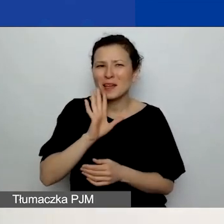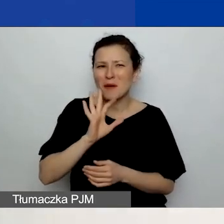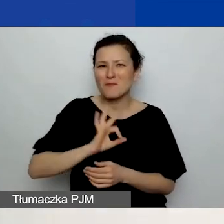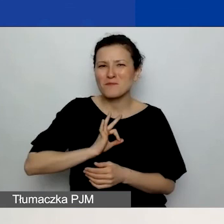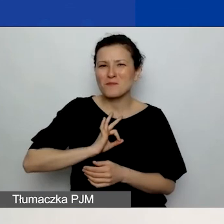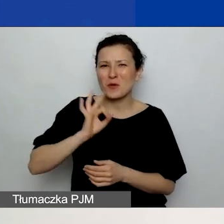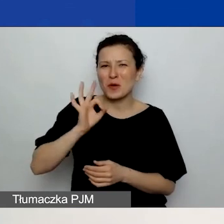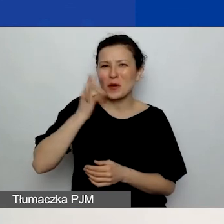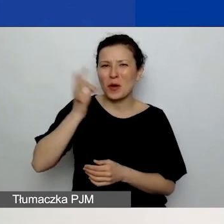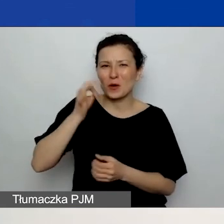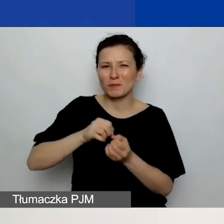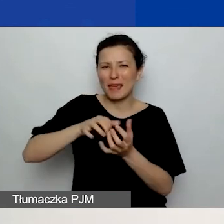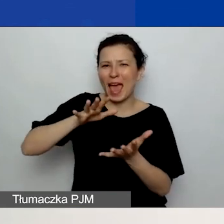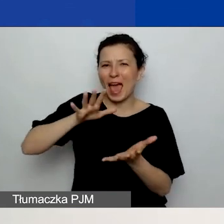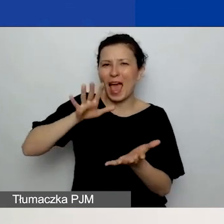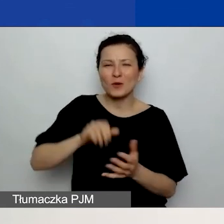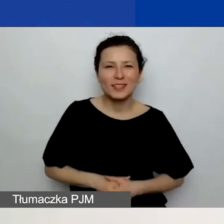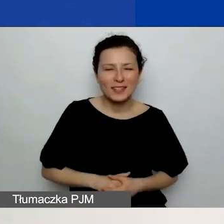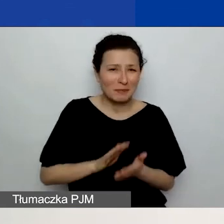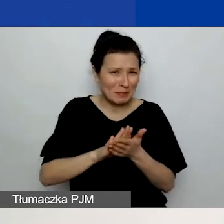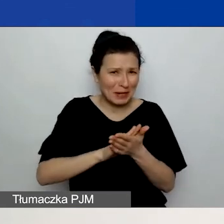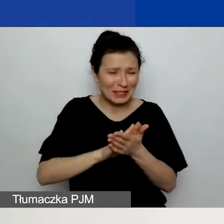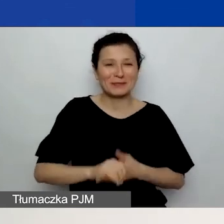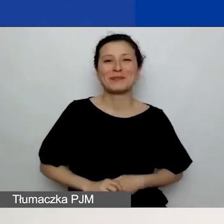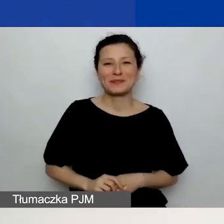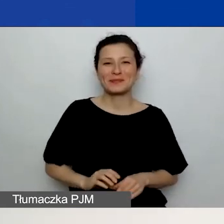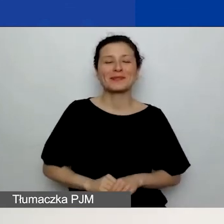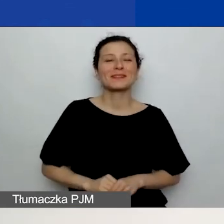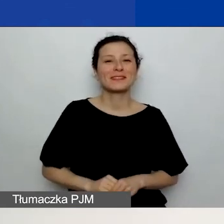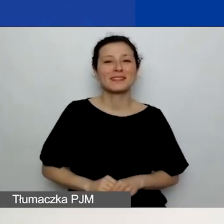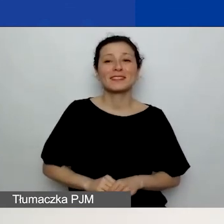Bardzo za to przepraszam. Budżet wprowadzacie w polskich złotych.